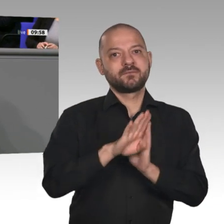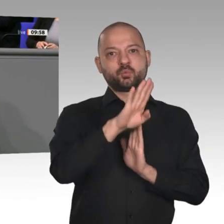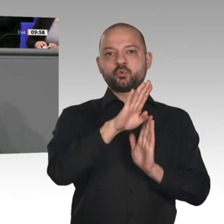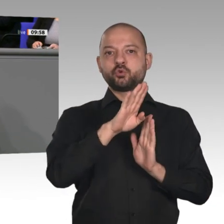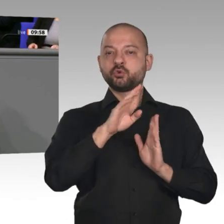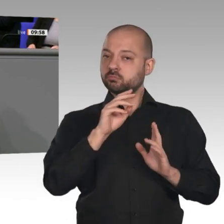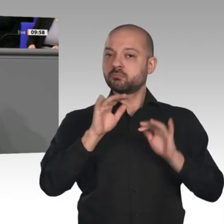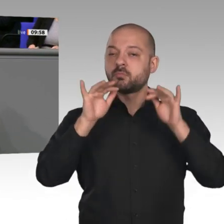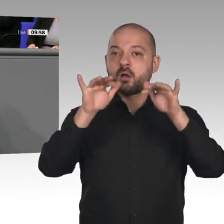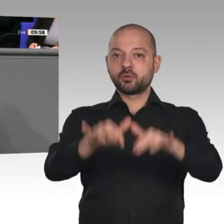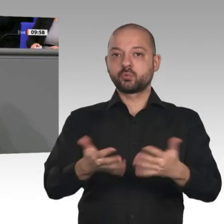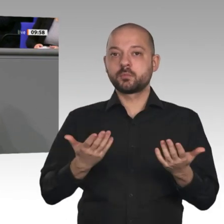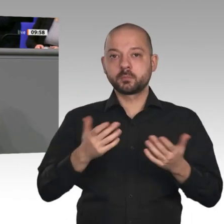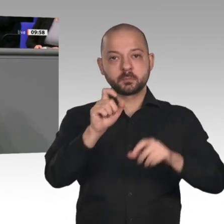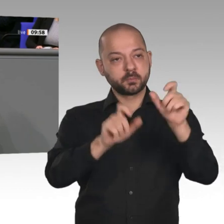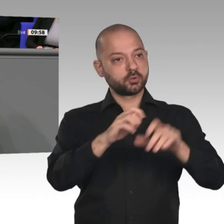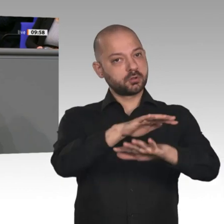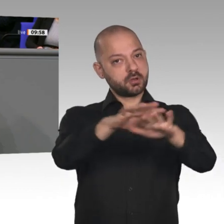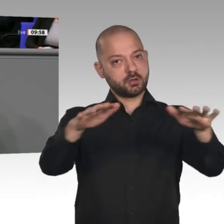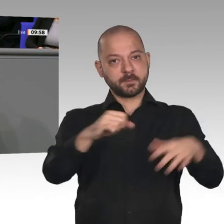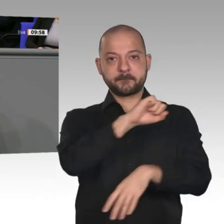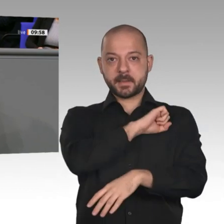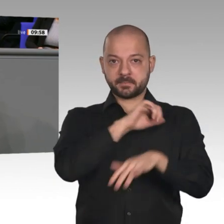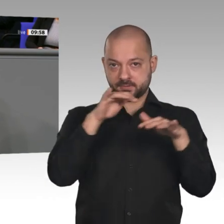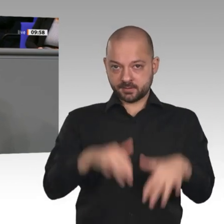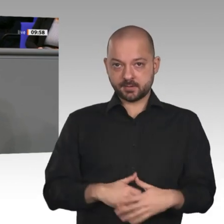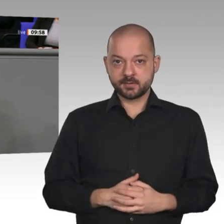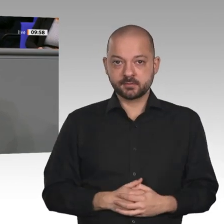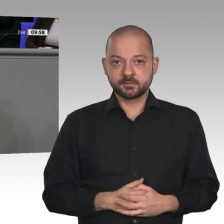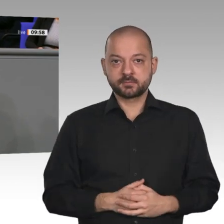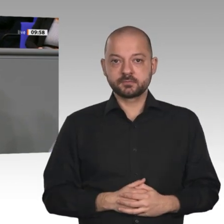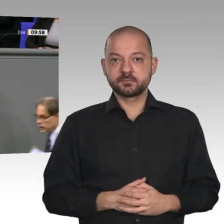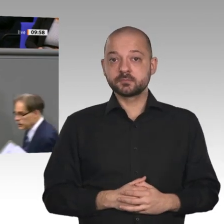an. 2020 werden zum ersten Mal seit unvordenklichen Zeiten die Nettolöhne sogar stärker steigen